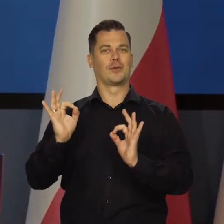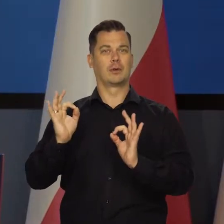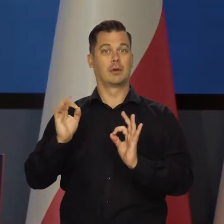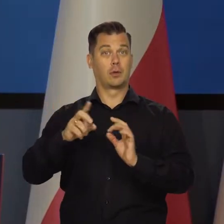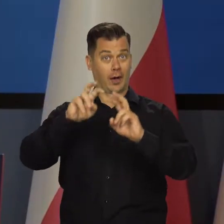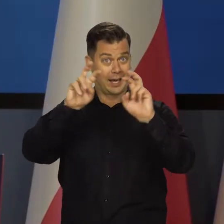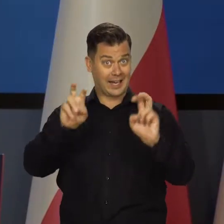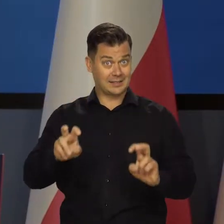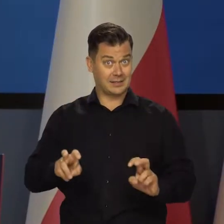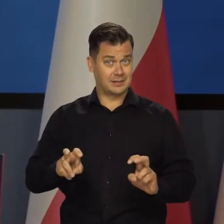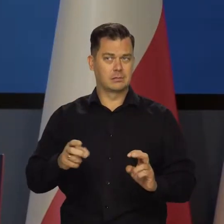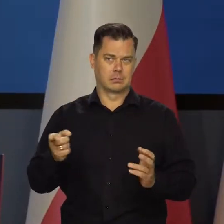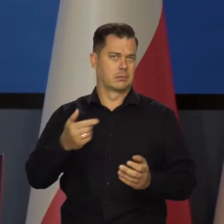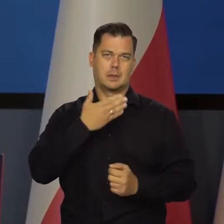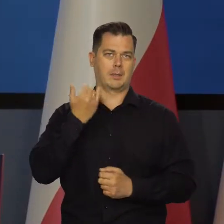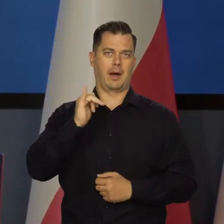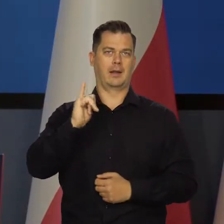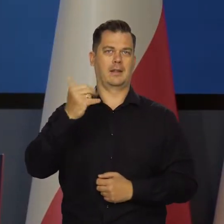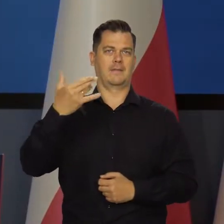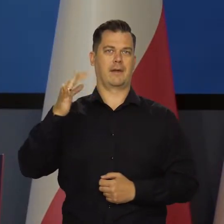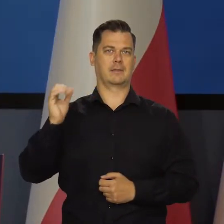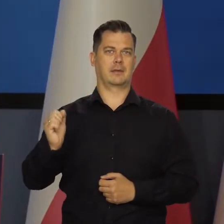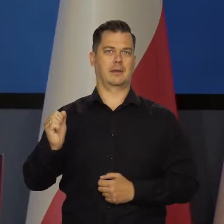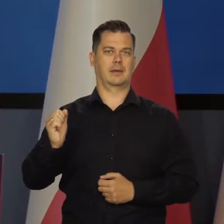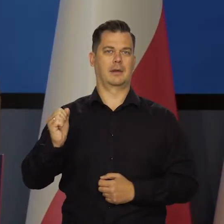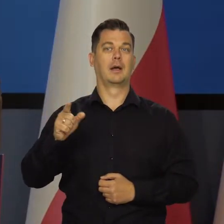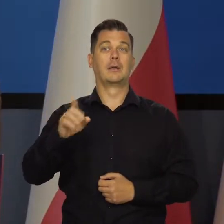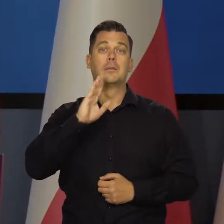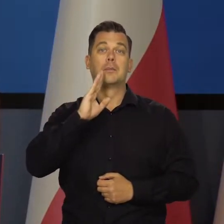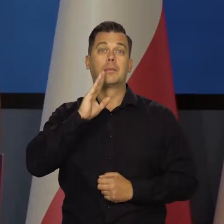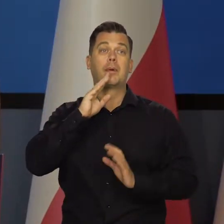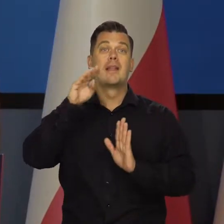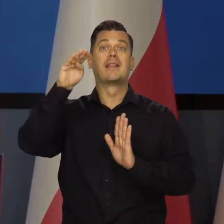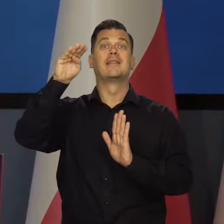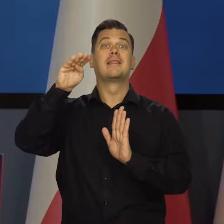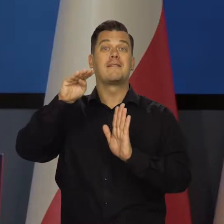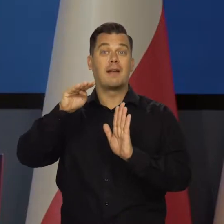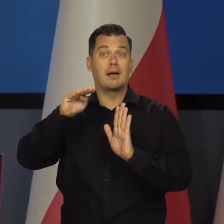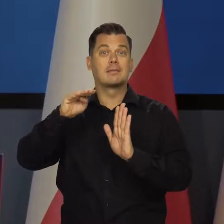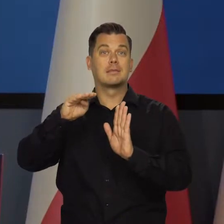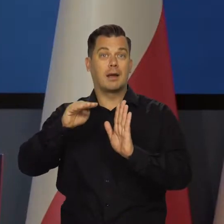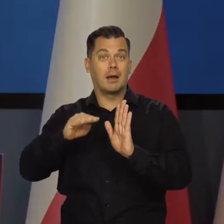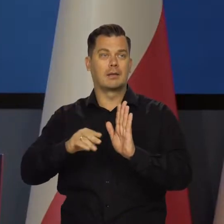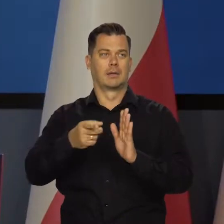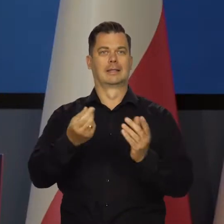W kryzysie może być co najwyżej dolegliwa deflacja, czyli zmniejszanie się cen,